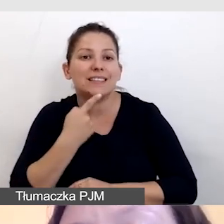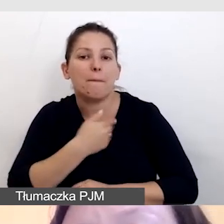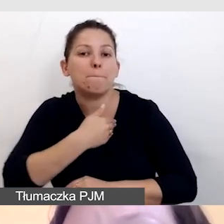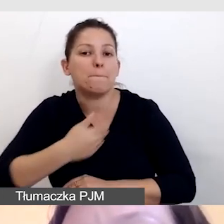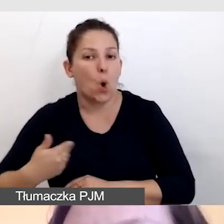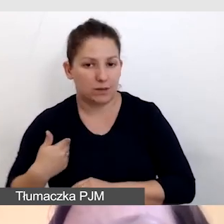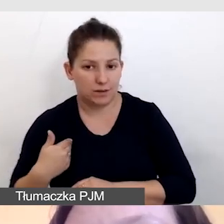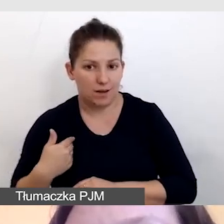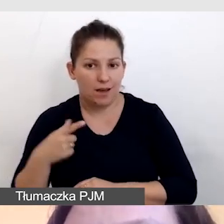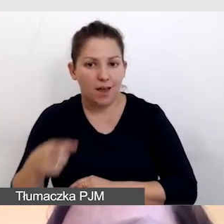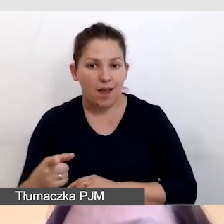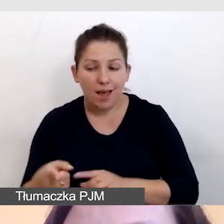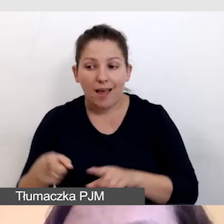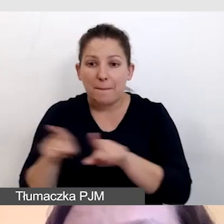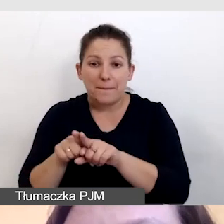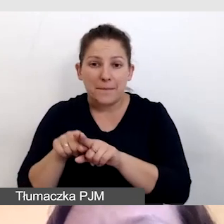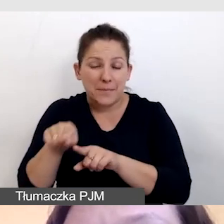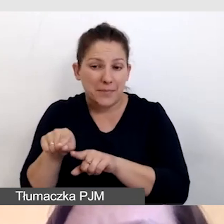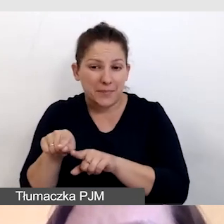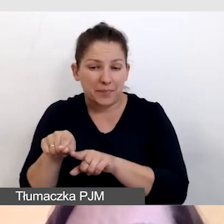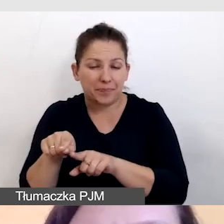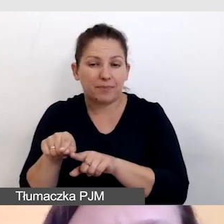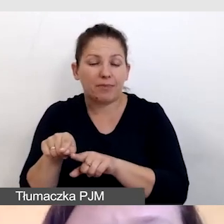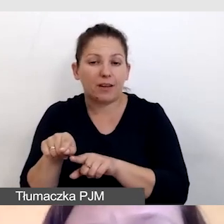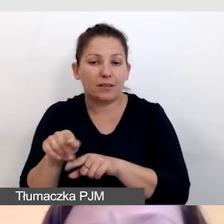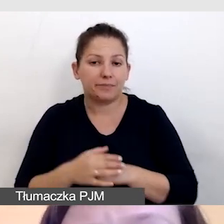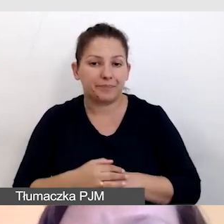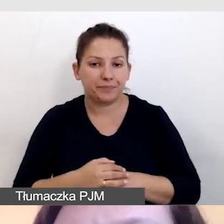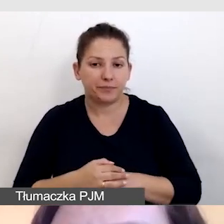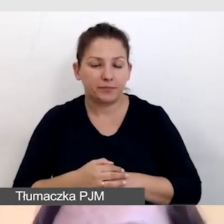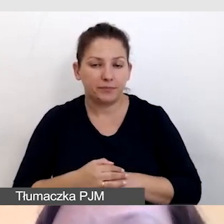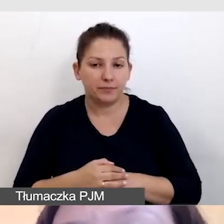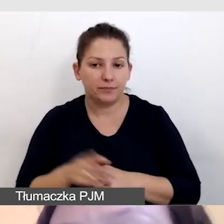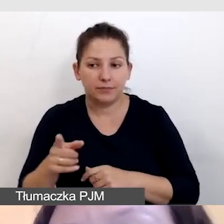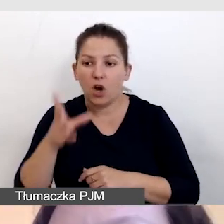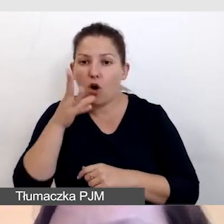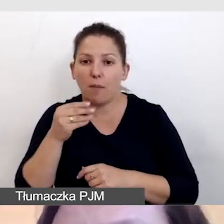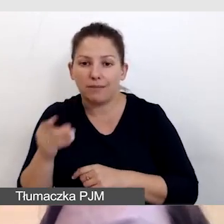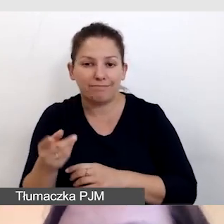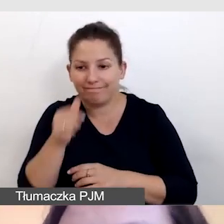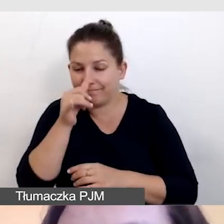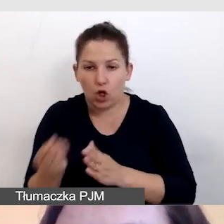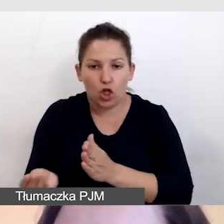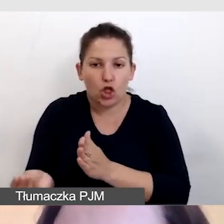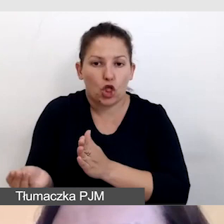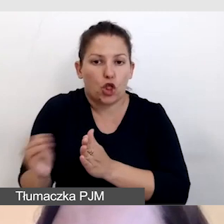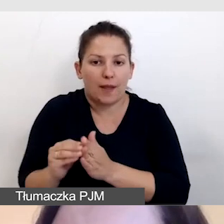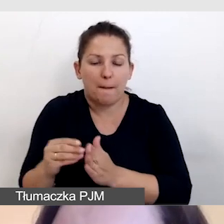to do tego samego obrazu nie dodajemy polskich napisów